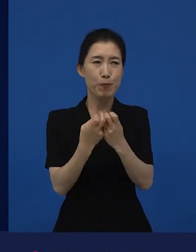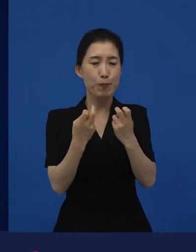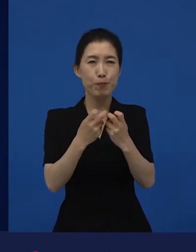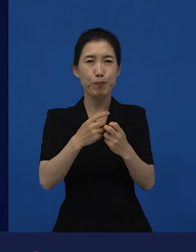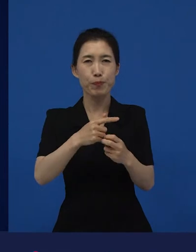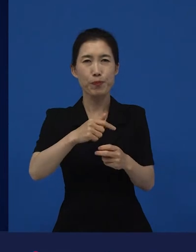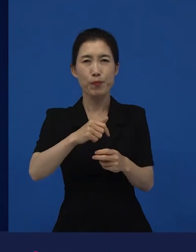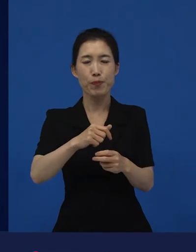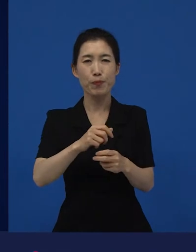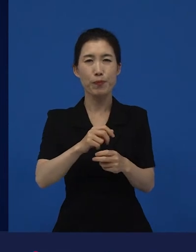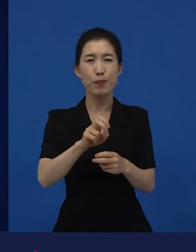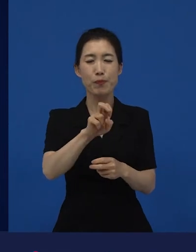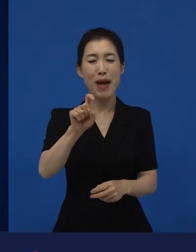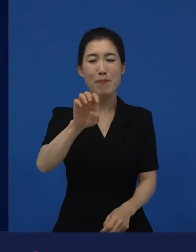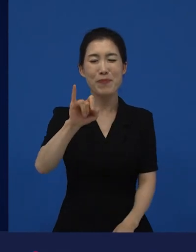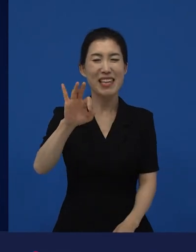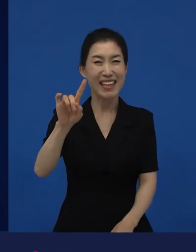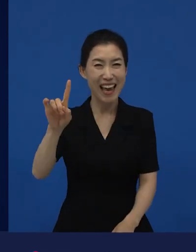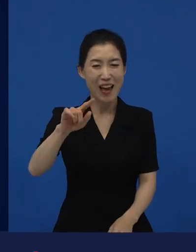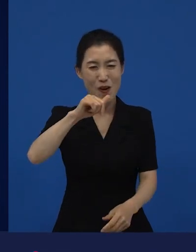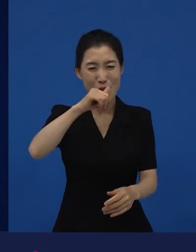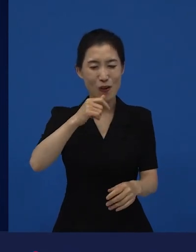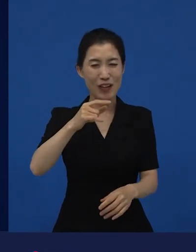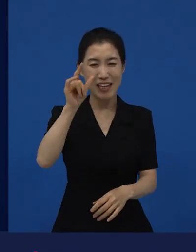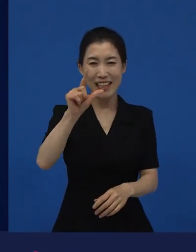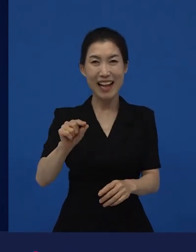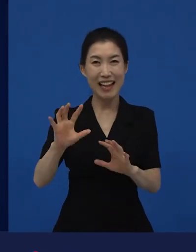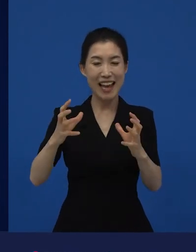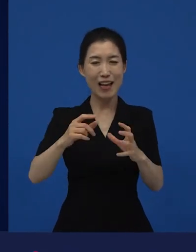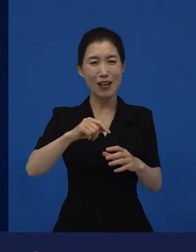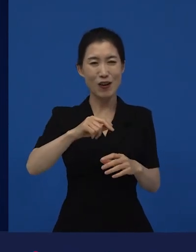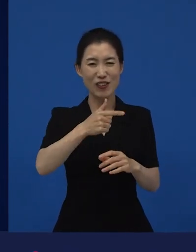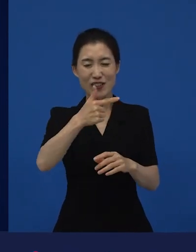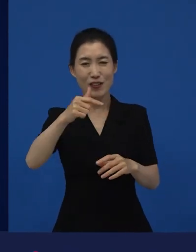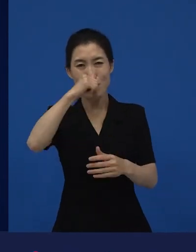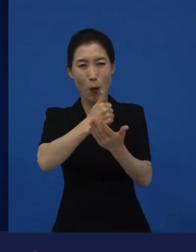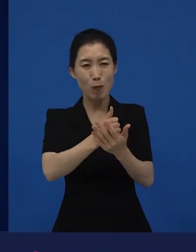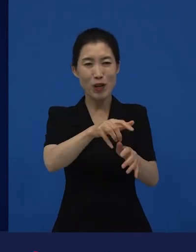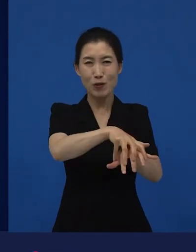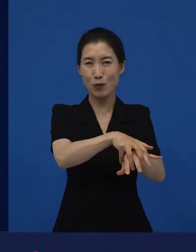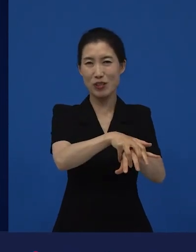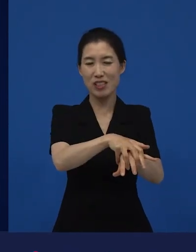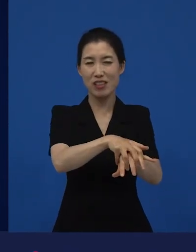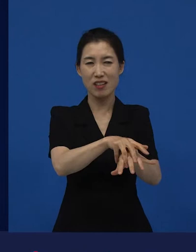한 마피아 가족의 이야기로 저는 이제 좀 더 생각이 많이 바뀌었죠.